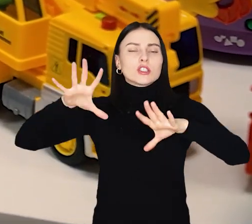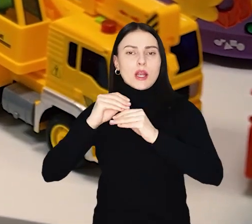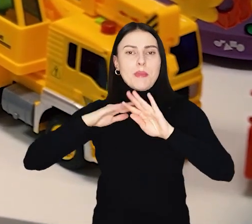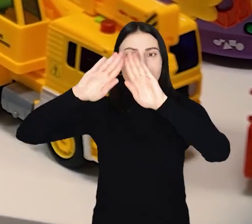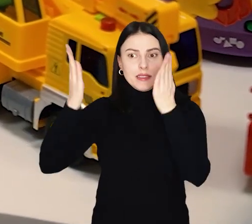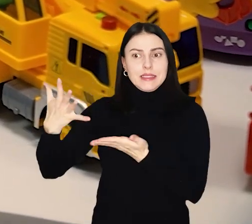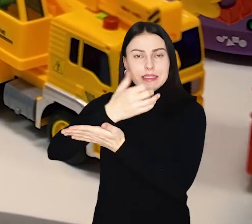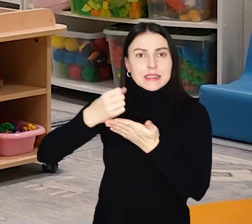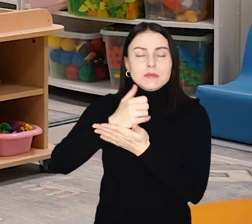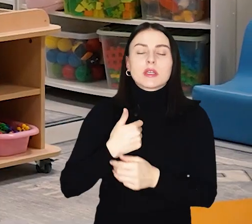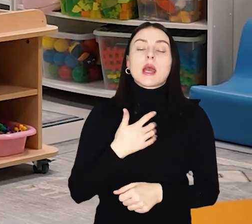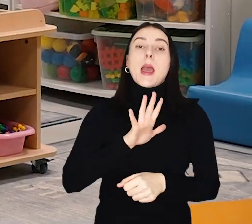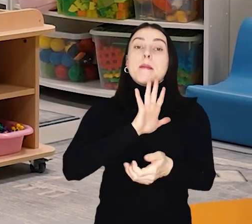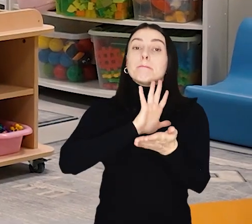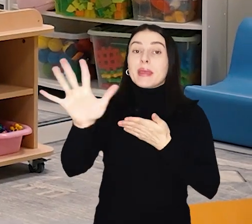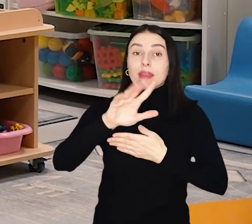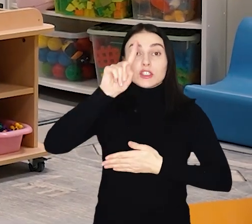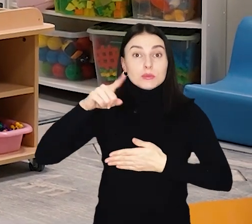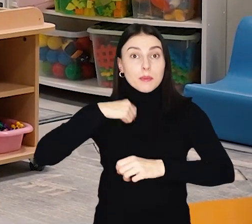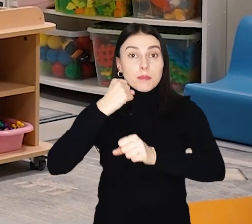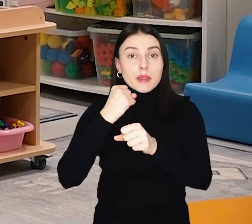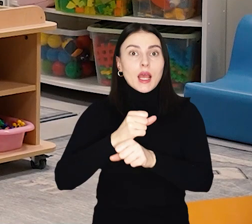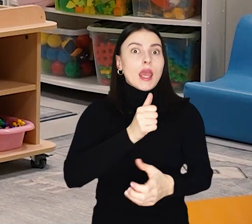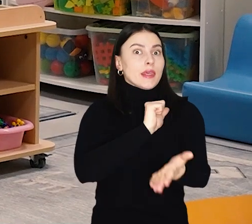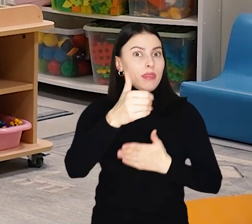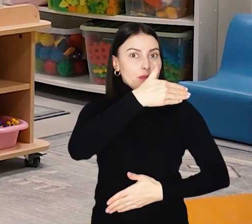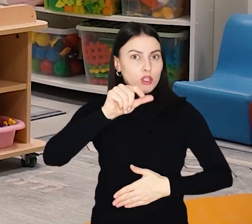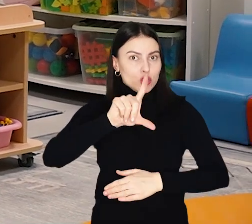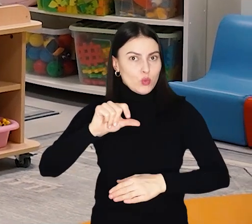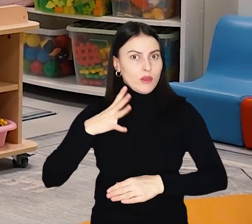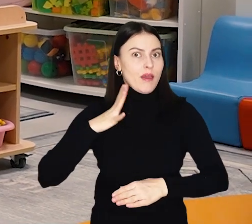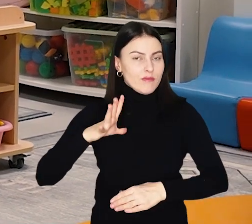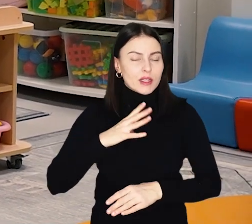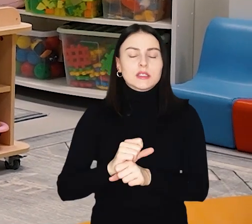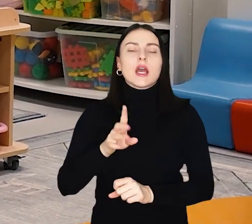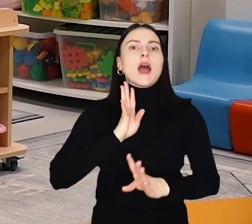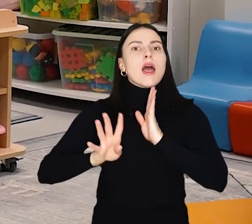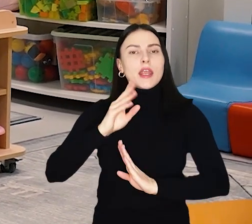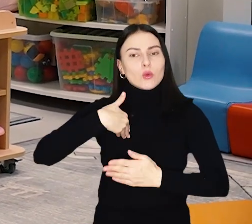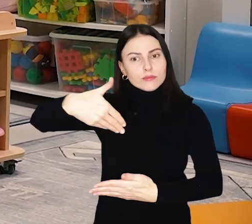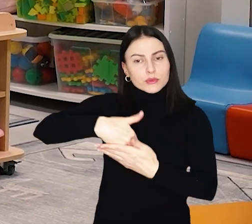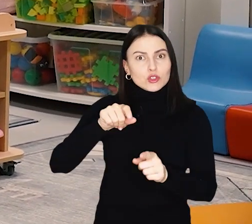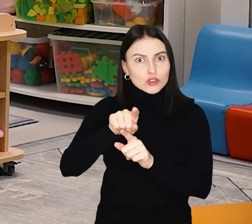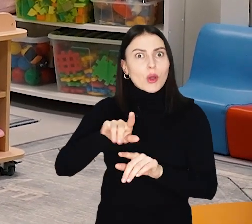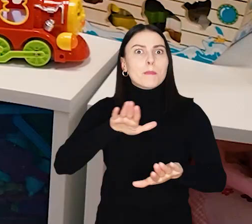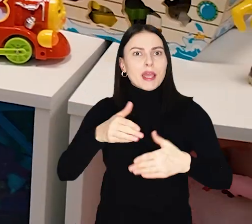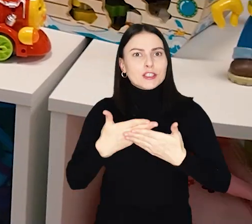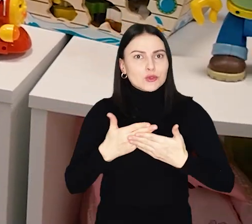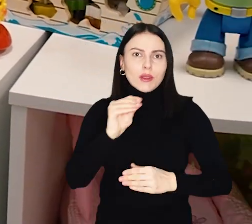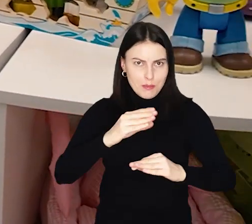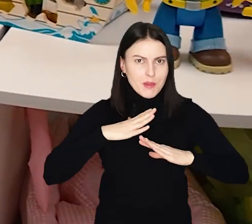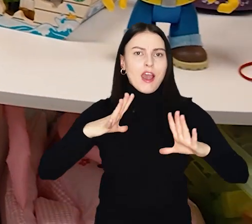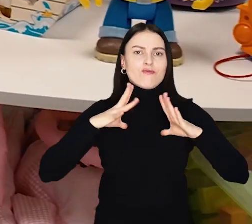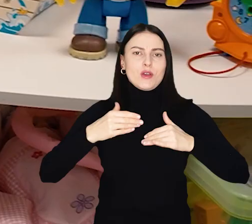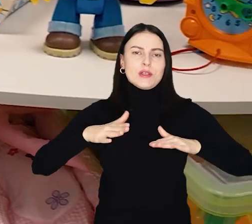Koszt remontu trwającego 15 miesięcy wyniósł 11 mln złotych. Rekrutacja do placówki cały czas trwa i są jeszcze wolne miejsca.